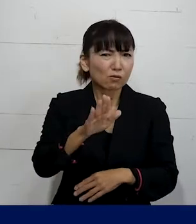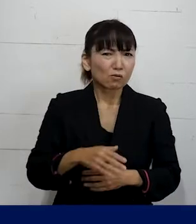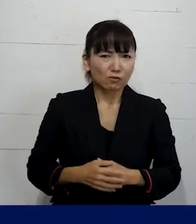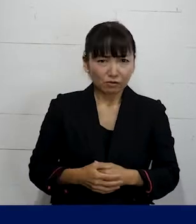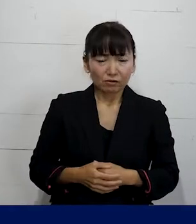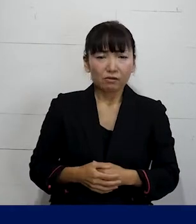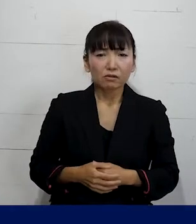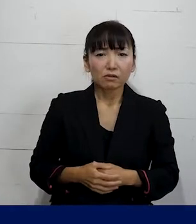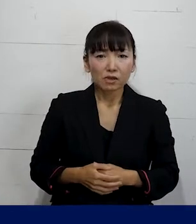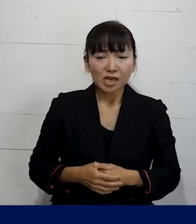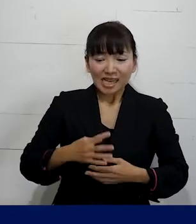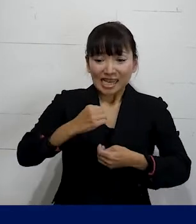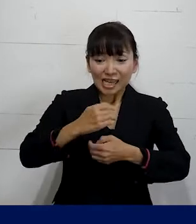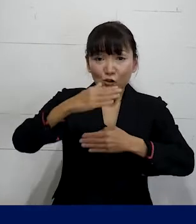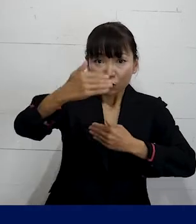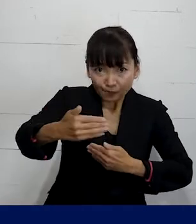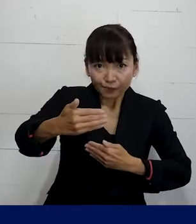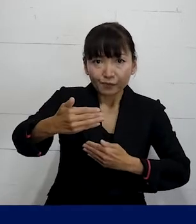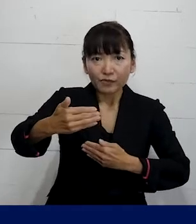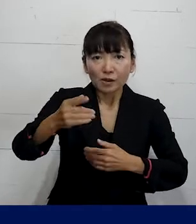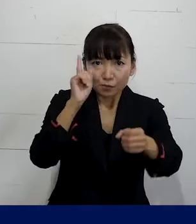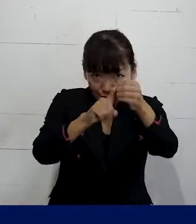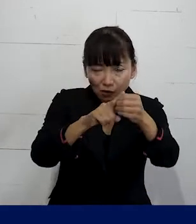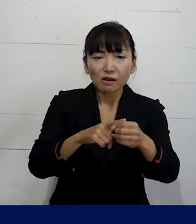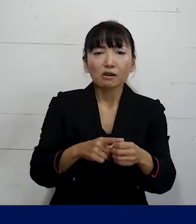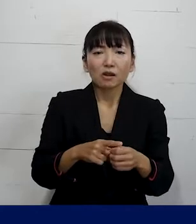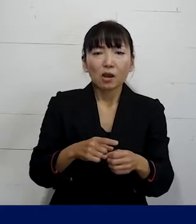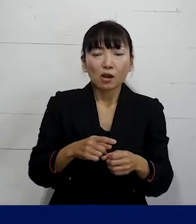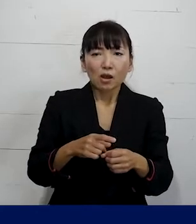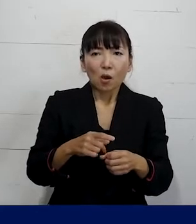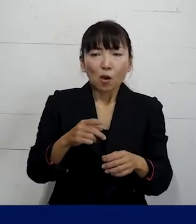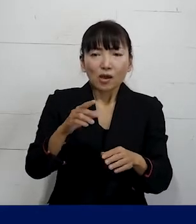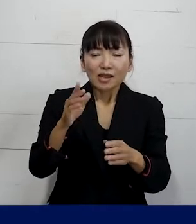どのくらいのスパンで こういう対策をとらせましょうとか